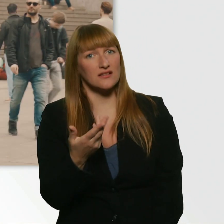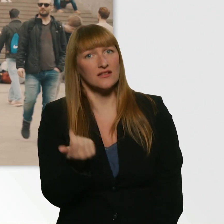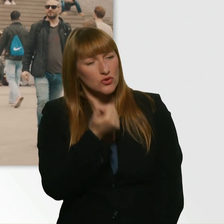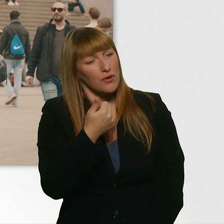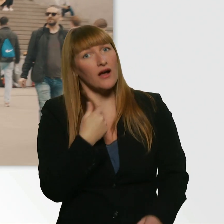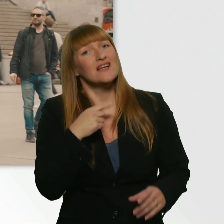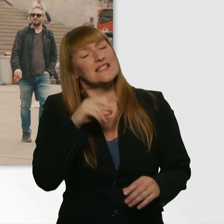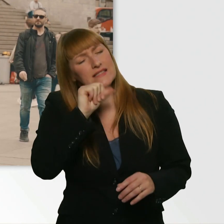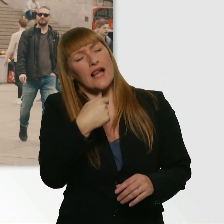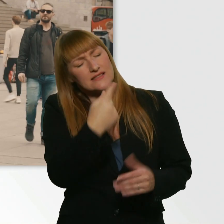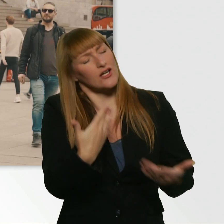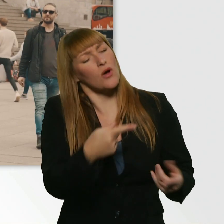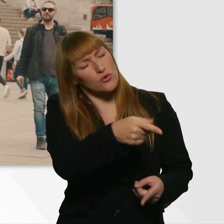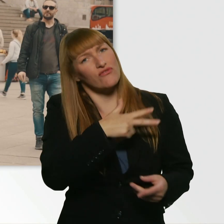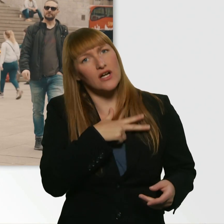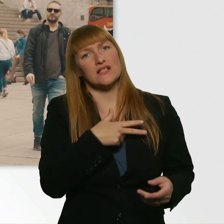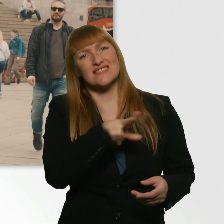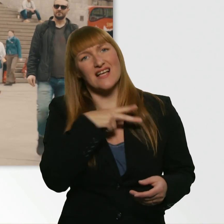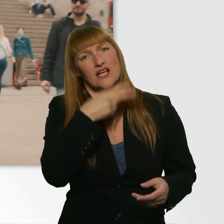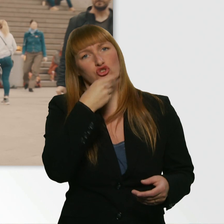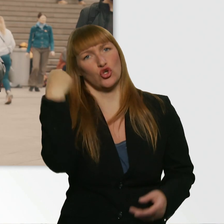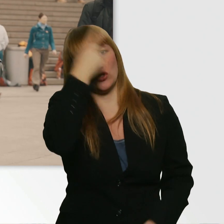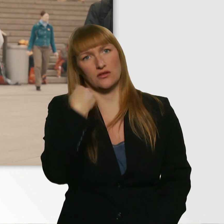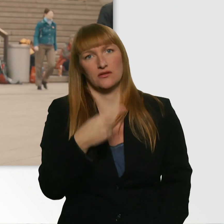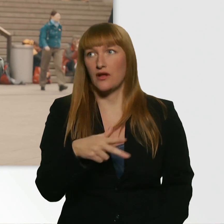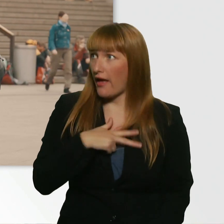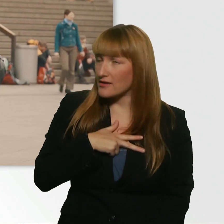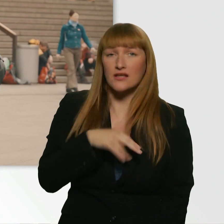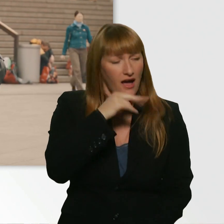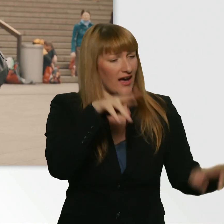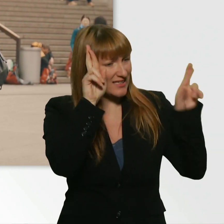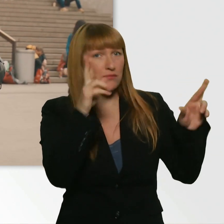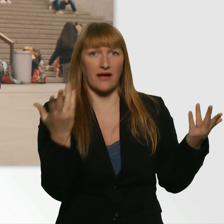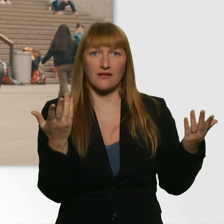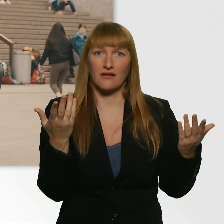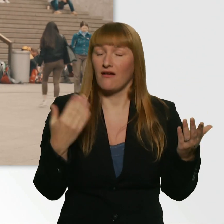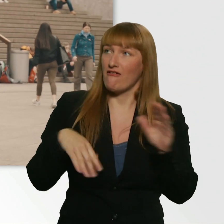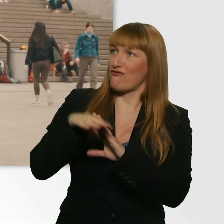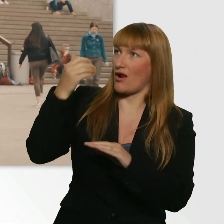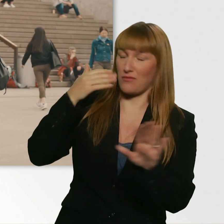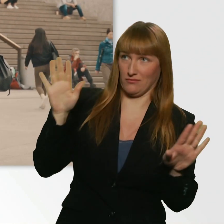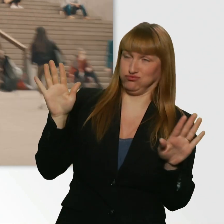Aber ohne Witz, das ist echt so. - Echt? - Ja. Voll lieb. Ich hab mir das ja nicht ausgesucht.